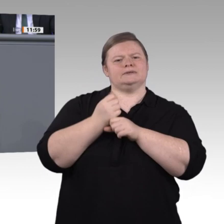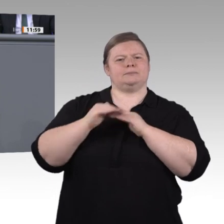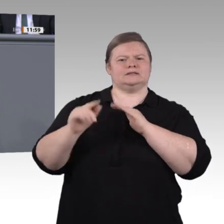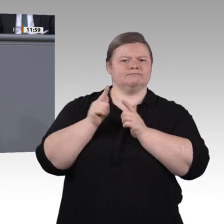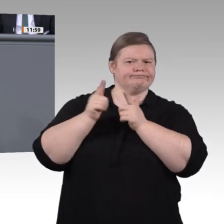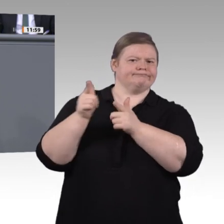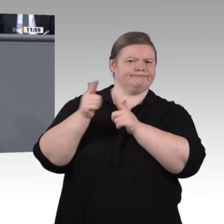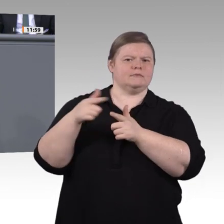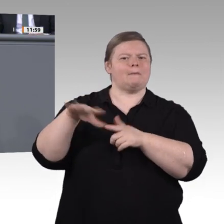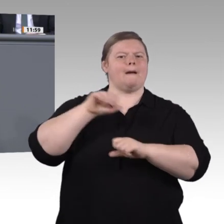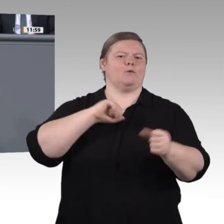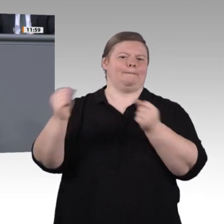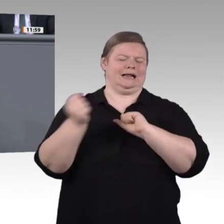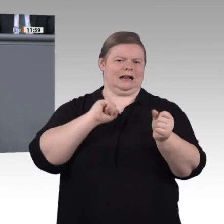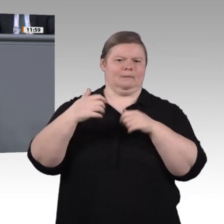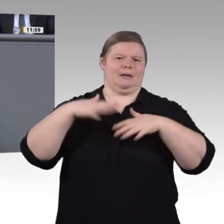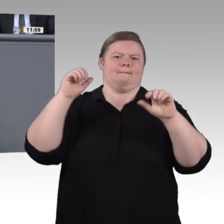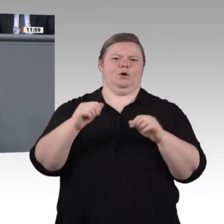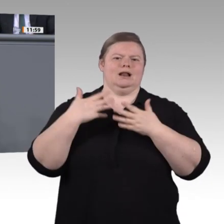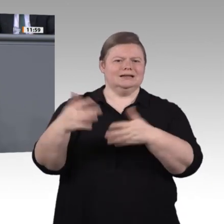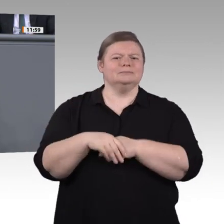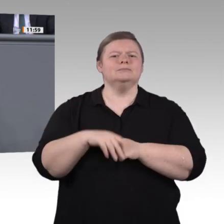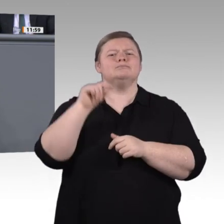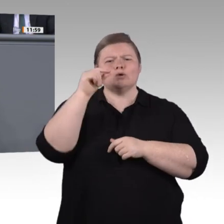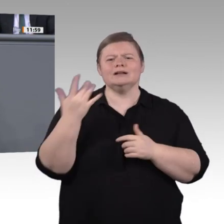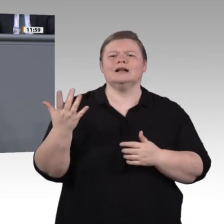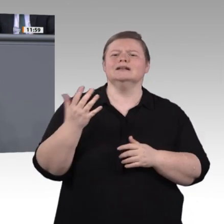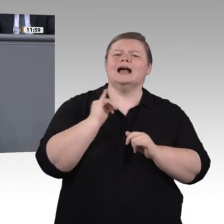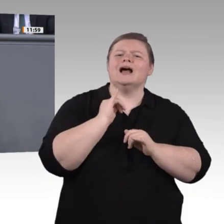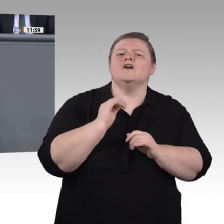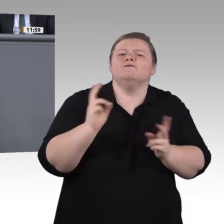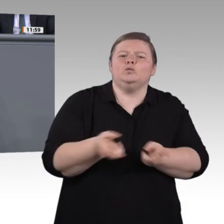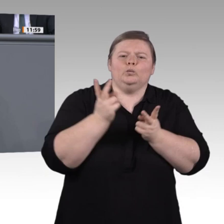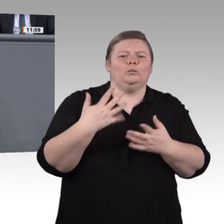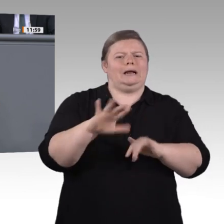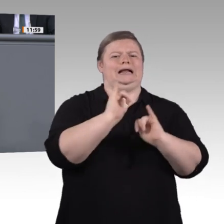die Zukunft. Das ist Industrie 3.0, Automatisierung. Das müsste seit Jahren längst flächendeckend